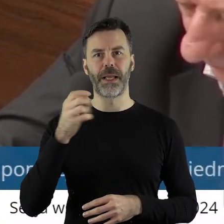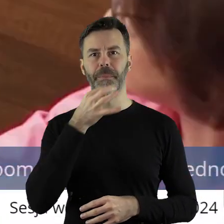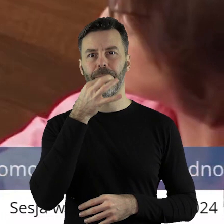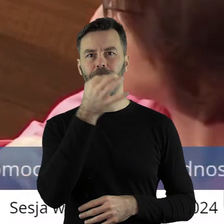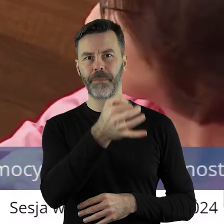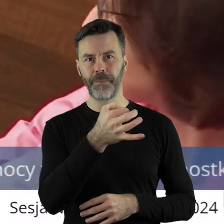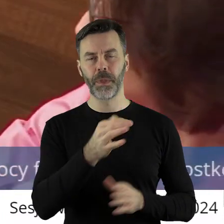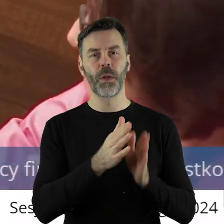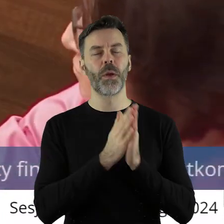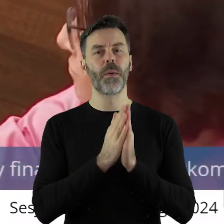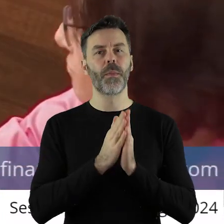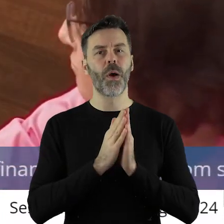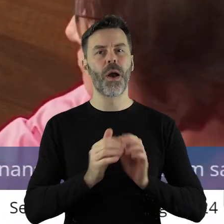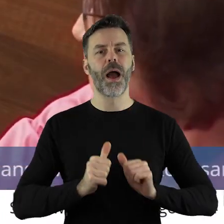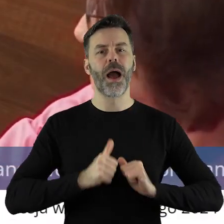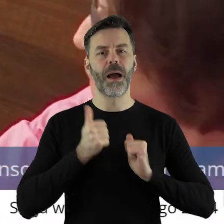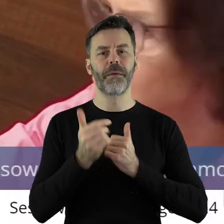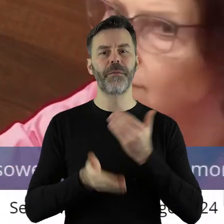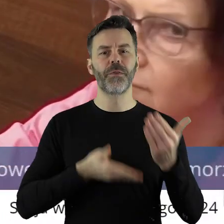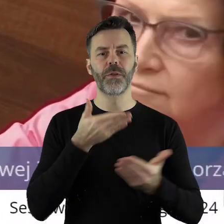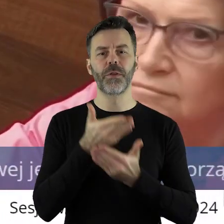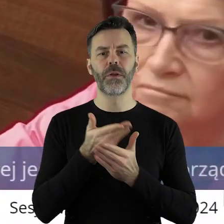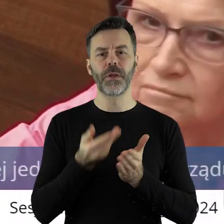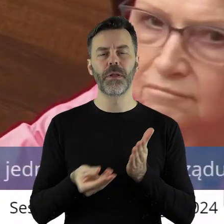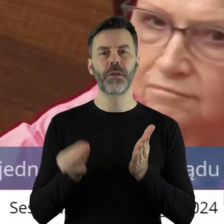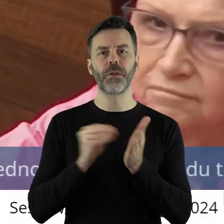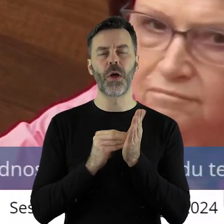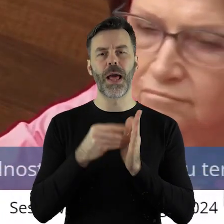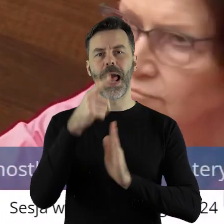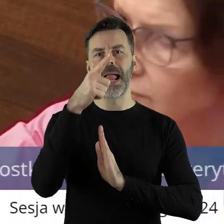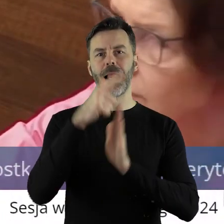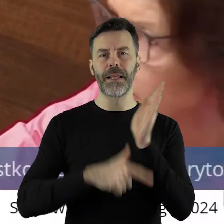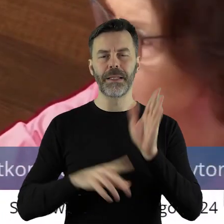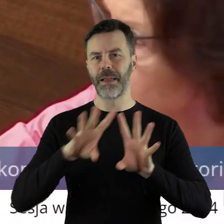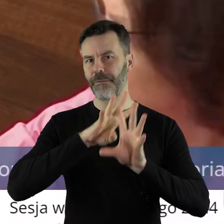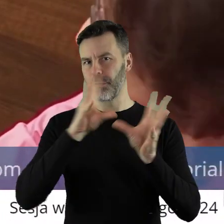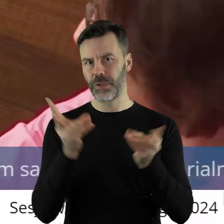Ja chciałabym poprosić i zawnioskować o rozszerzenie tej listy o wszystkie podmioty,